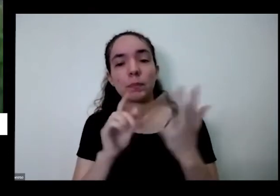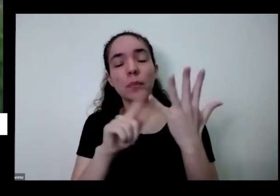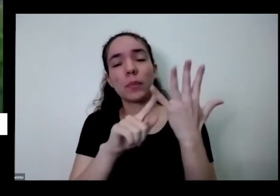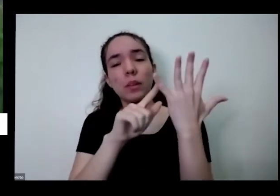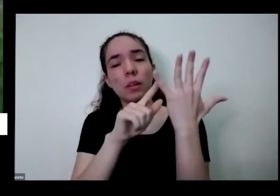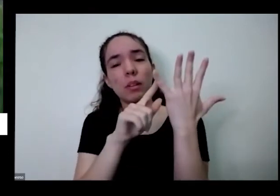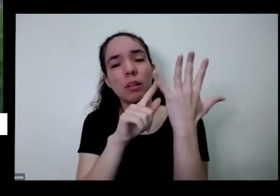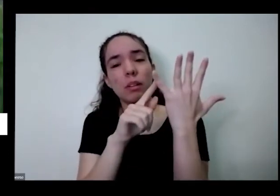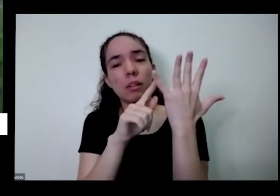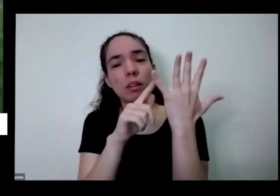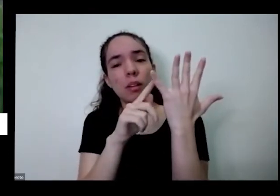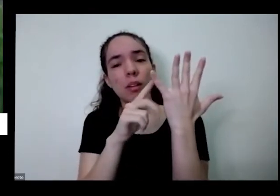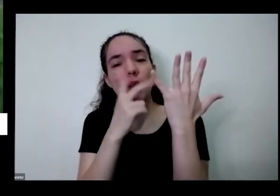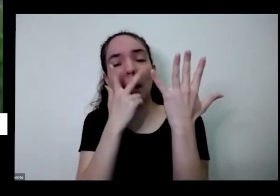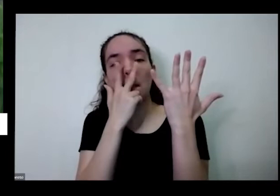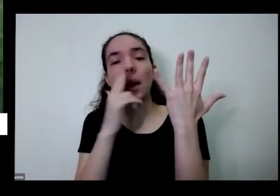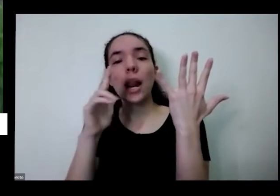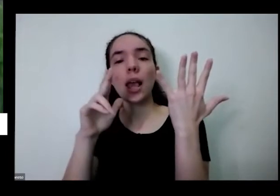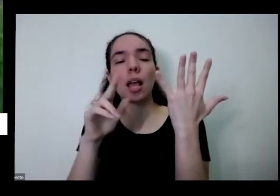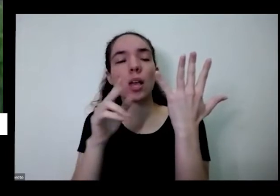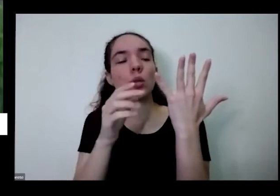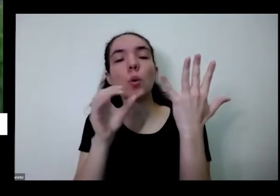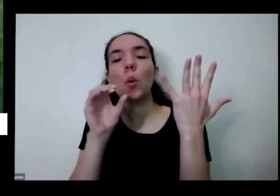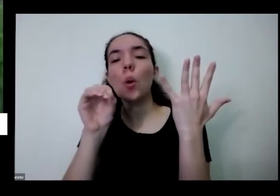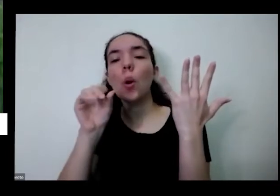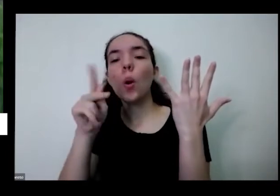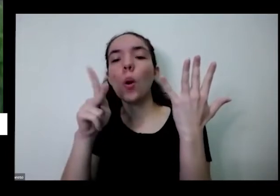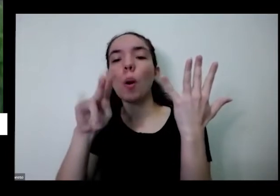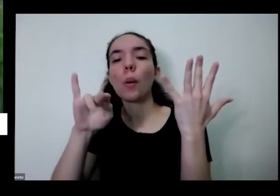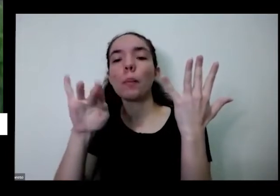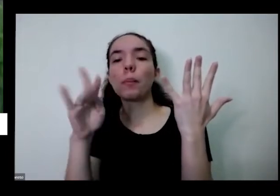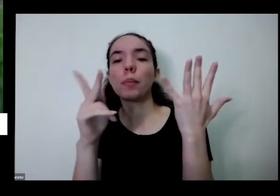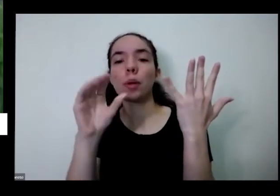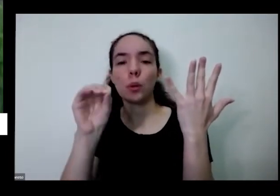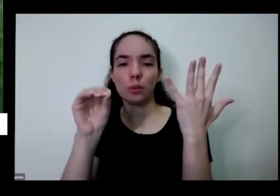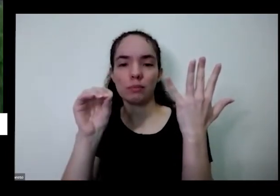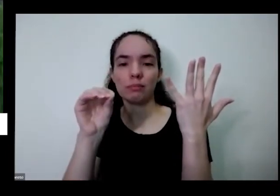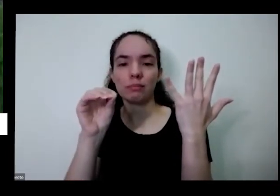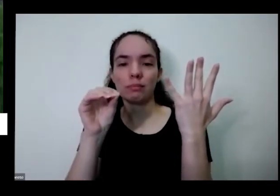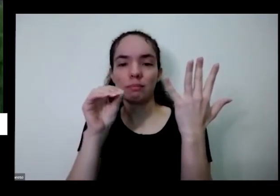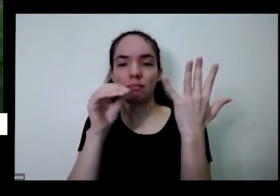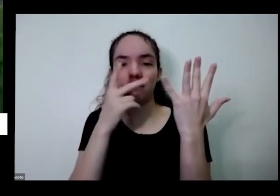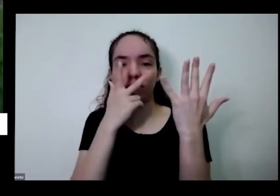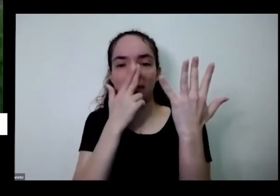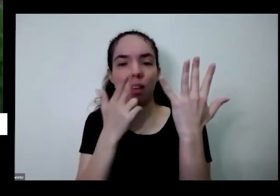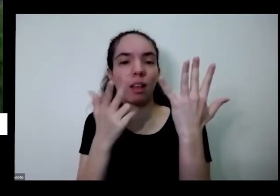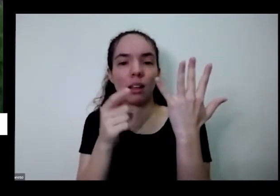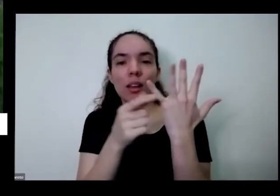como se fosse um copinho aqui é o Toninho que fica vira um copinho quando você vem com a água